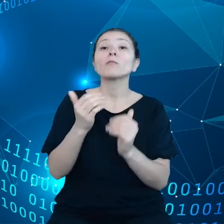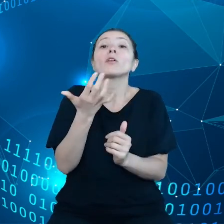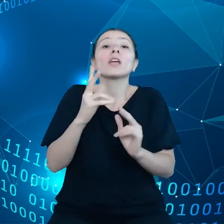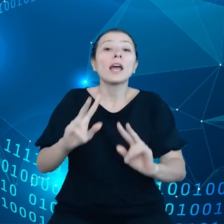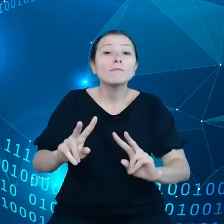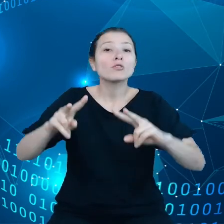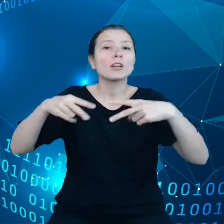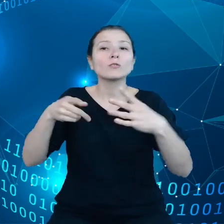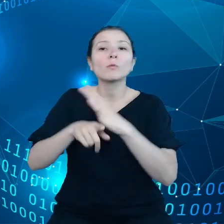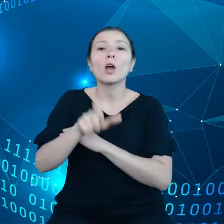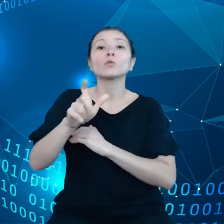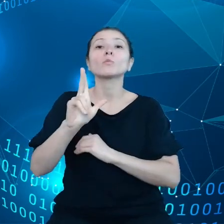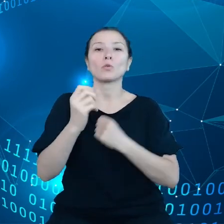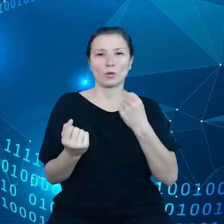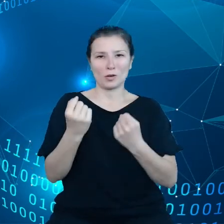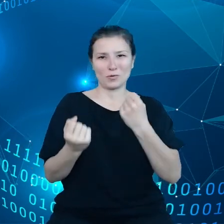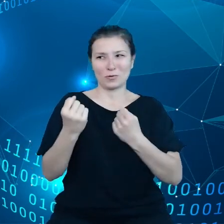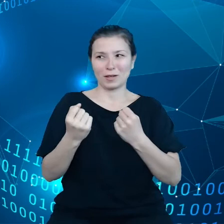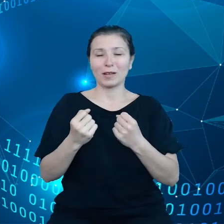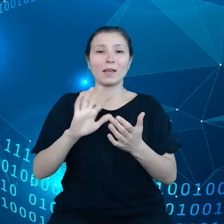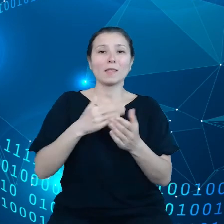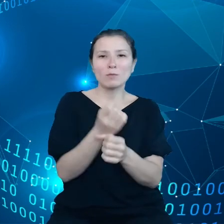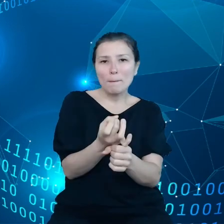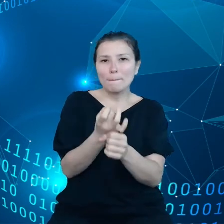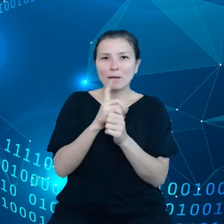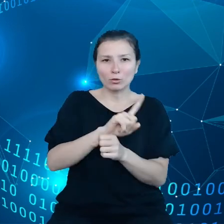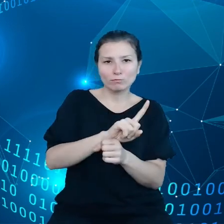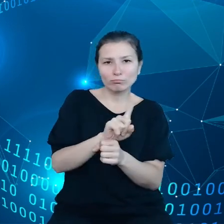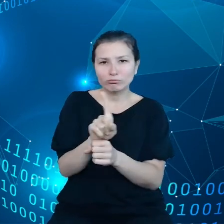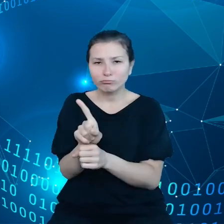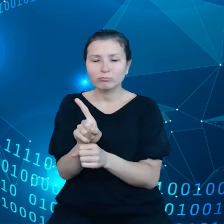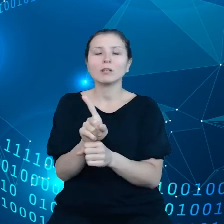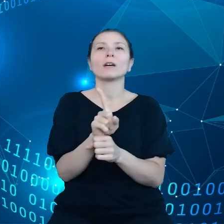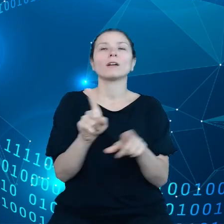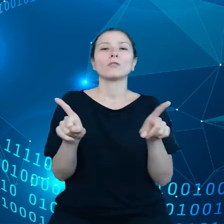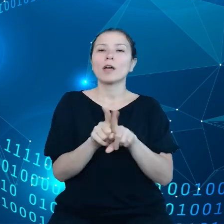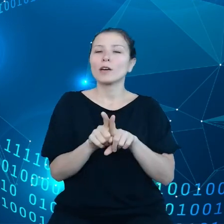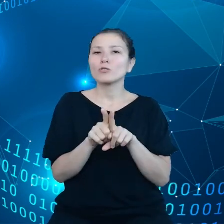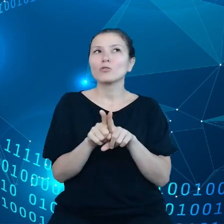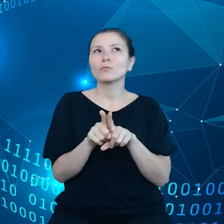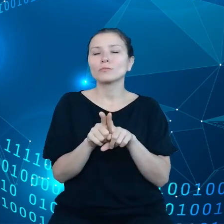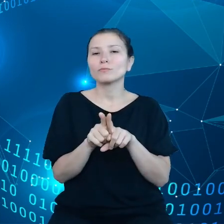Czyli dotyczy to prędkości jazdy czy też działania kierownicy